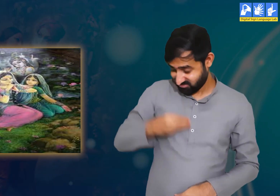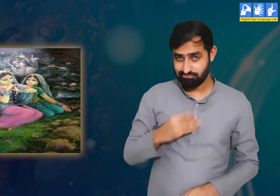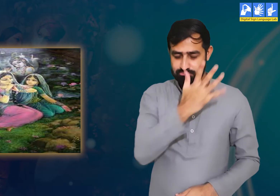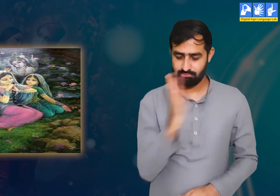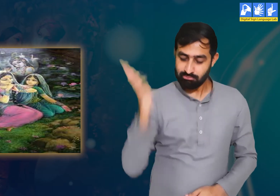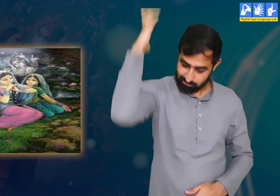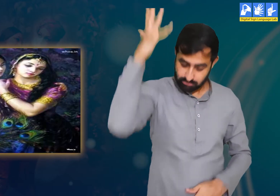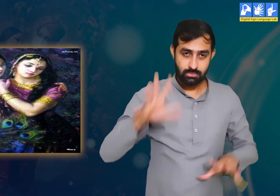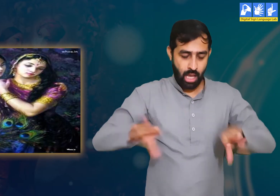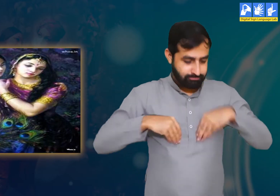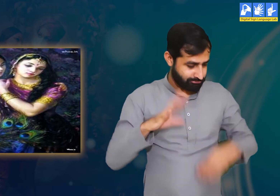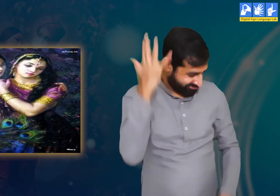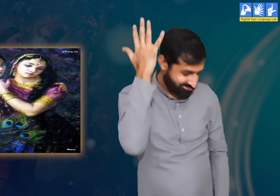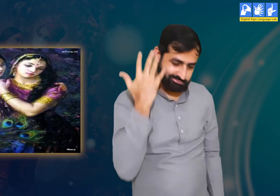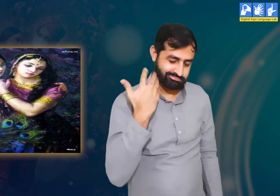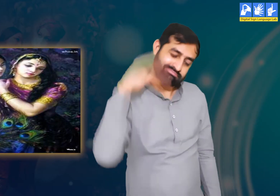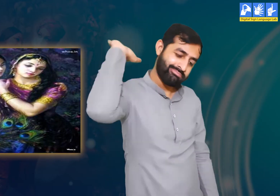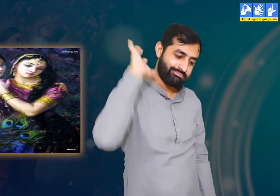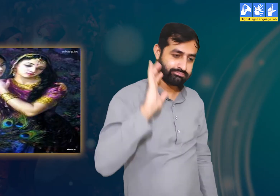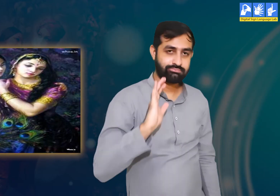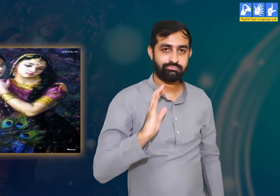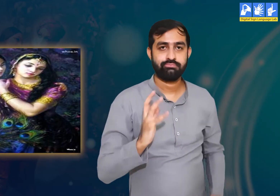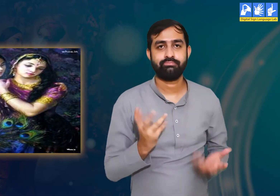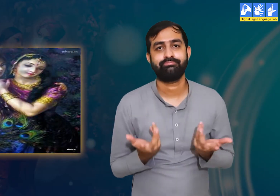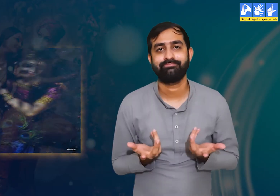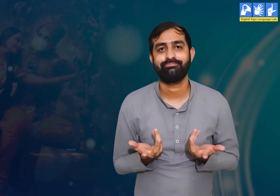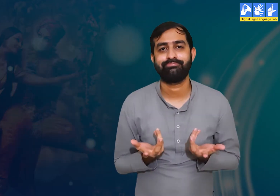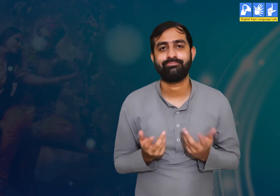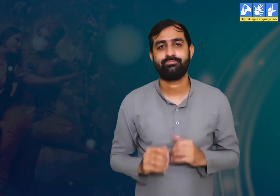इसलिए वे श्रीकृष्ण की बात को मानने से इंकार कर रही हैं।